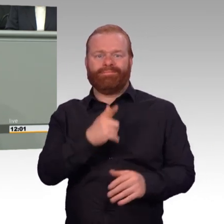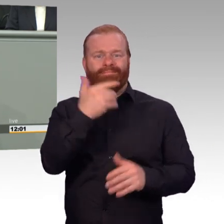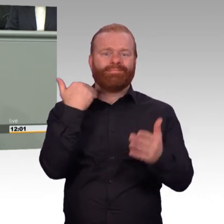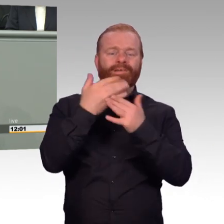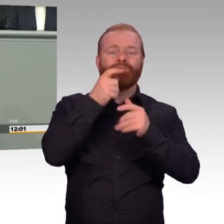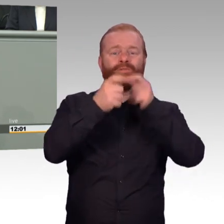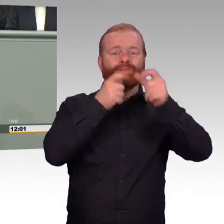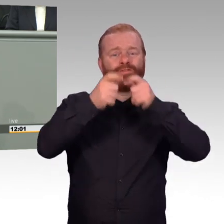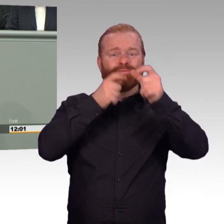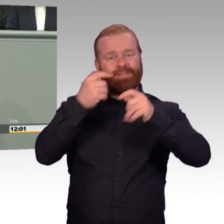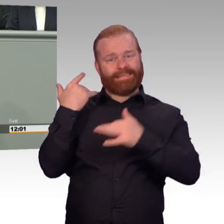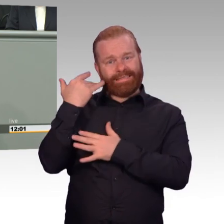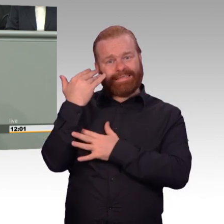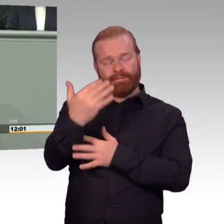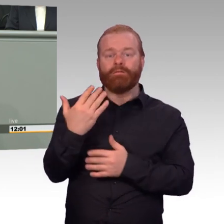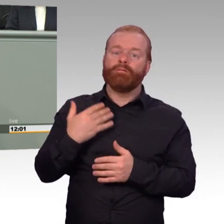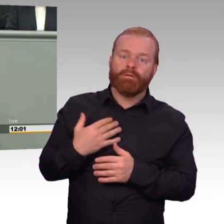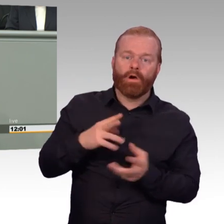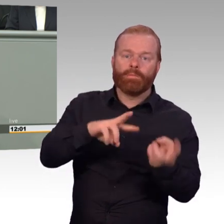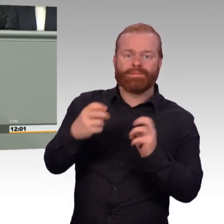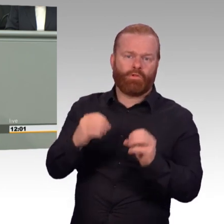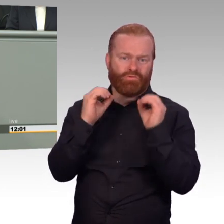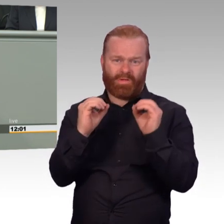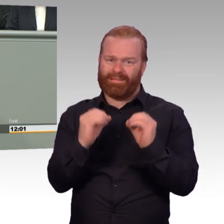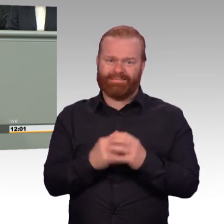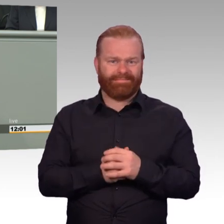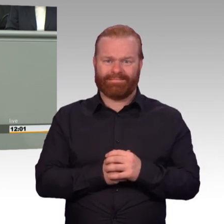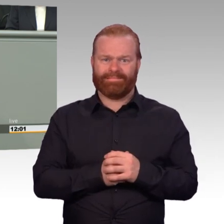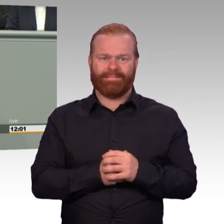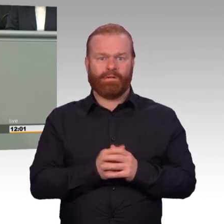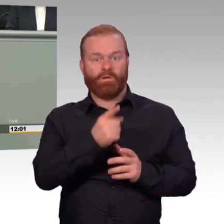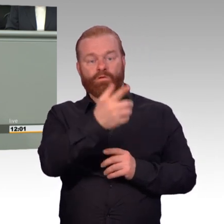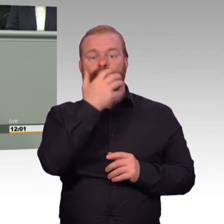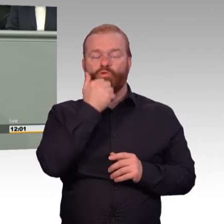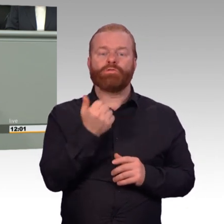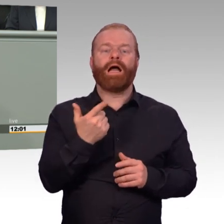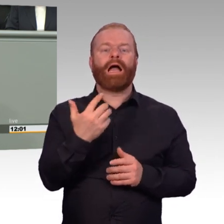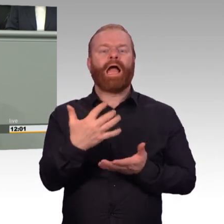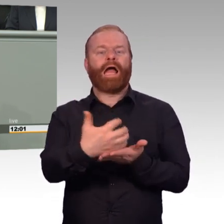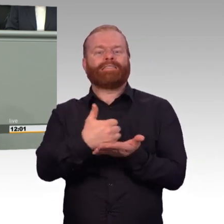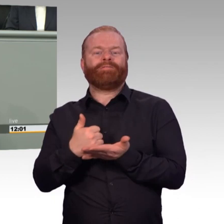Das haben sie angezeigt und auch mit Zahlen, Fakten untermauert. Das hat man mir gegenüber auch zum Ausdruck gebracht. Und wir haben doch hier in unserem Haus,